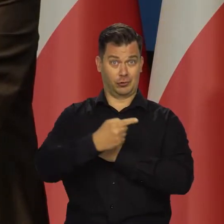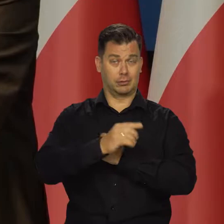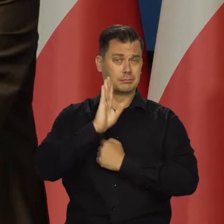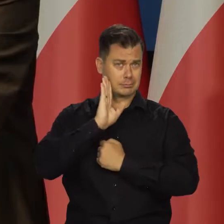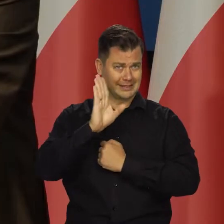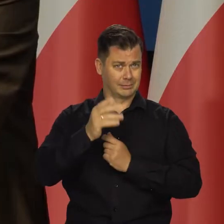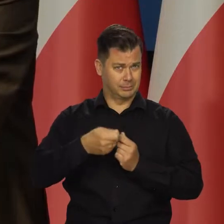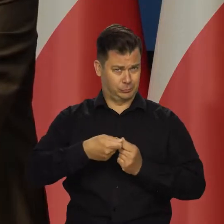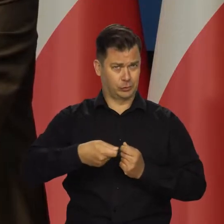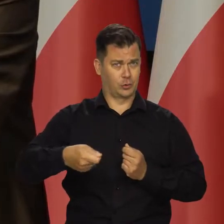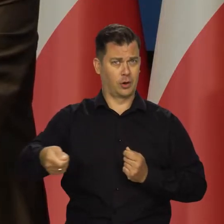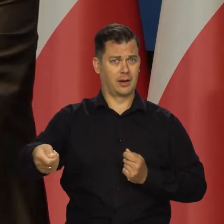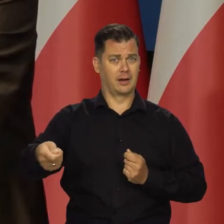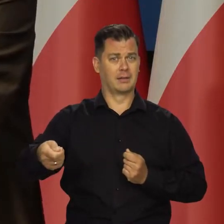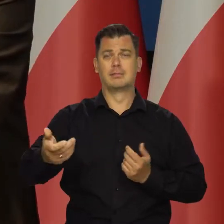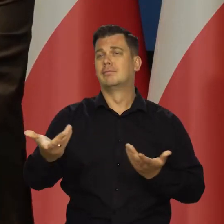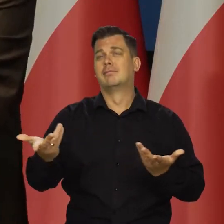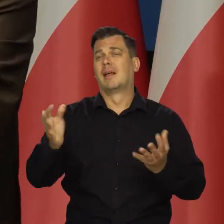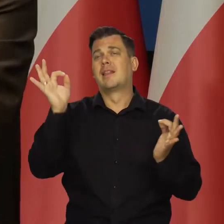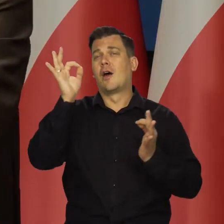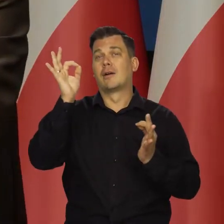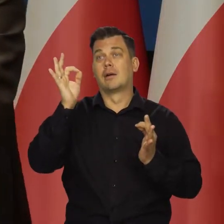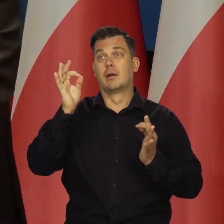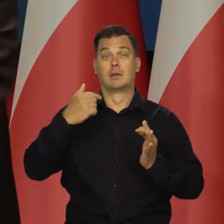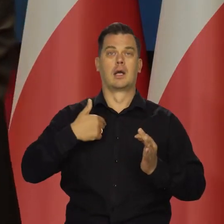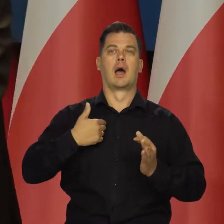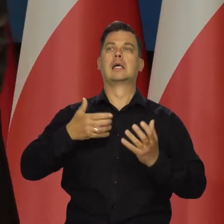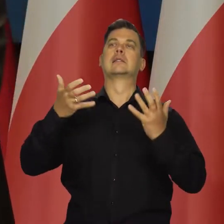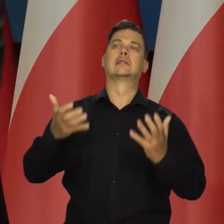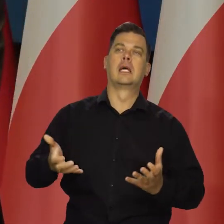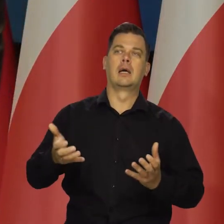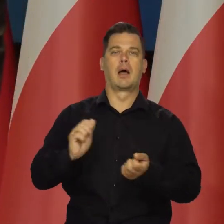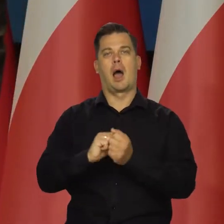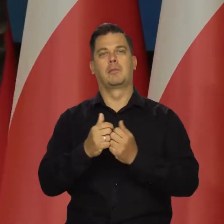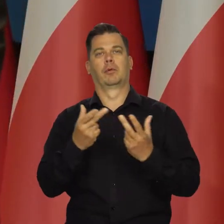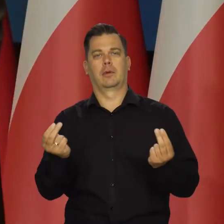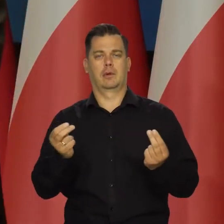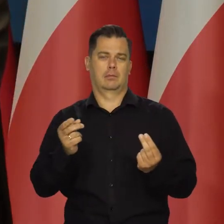To teoretyczne założenie, którego ja nie oczekuję, nie oczekuję od rządu.